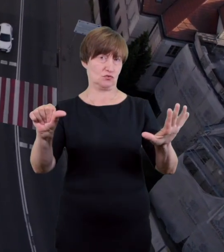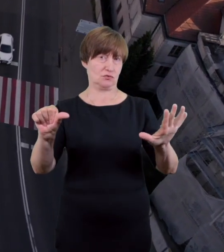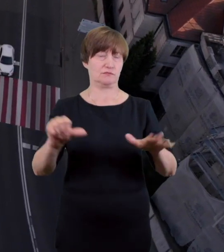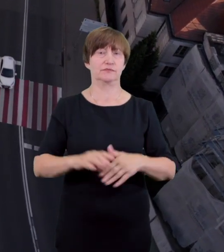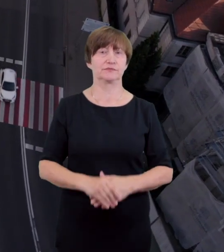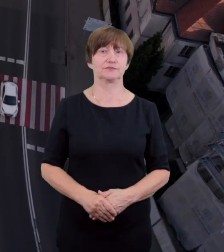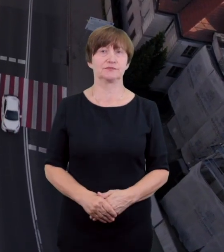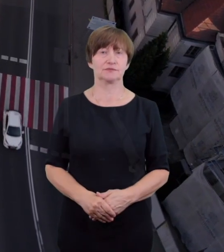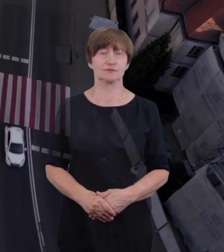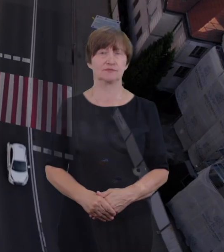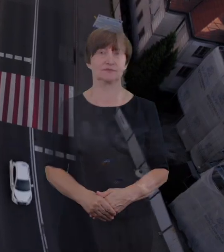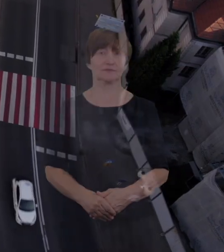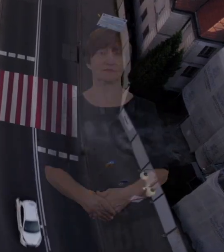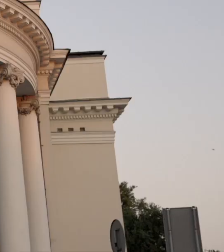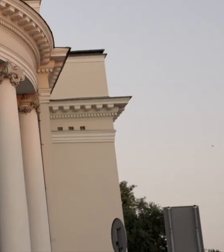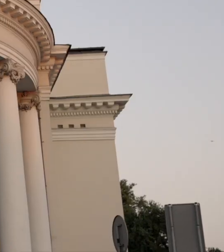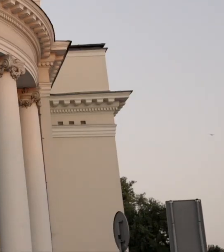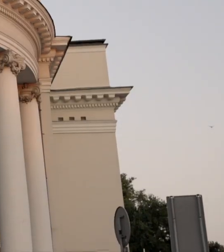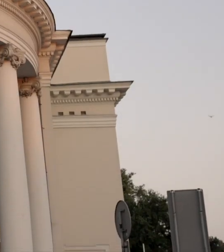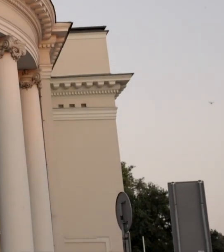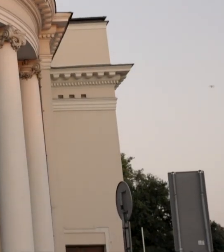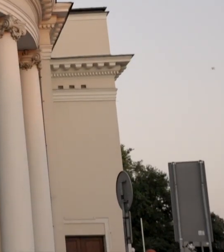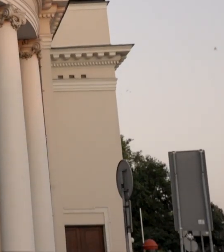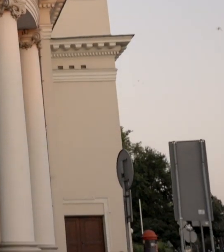Witam was serdecznie! Mam na imię Małgośka